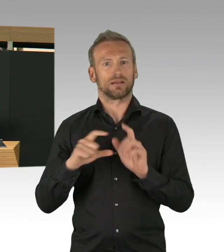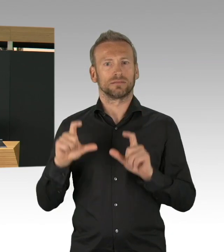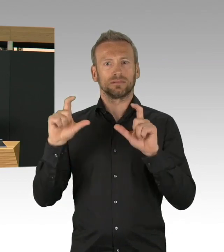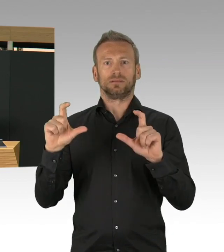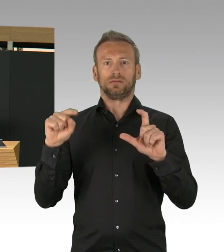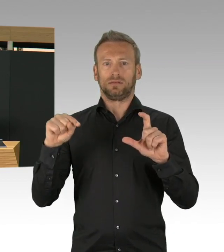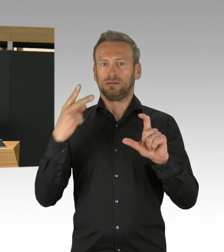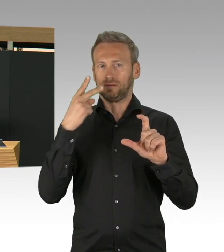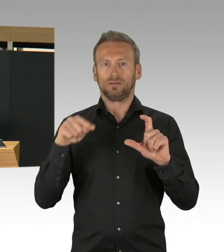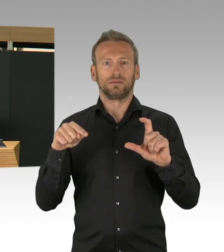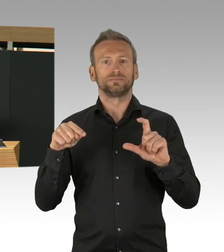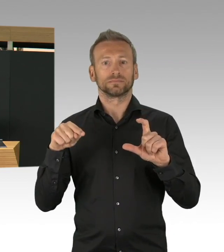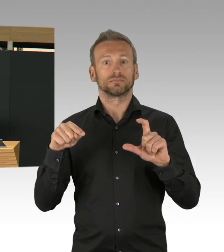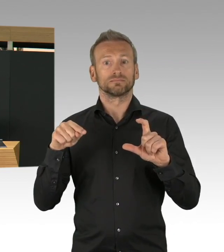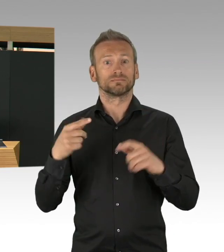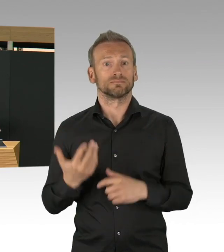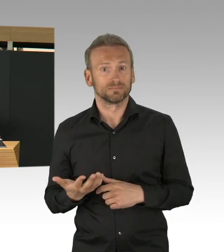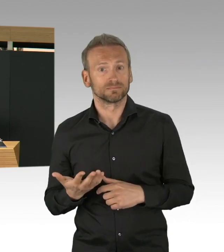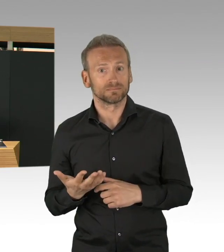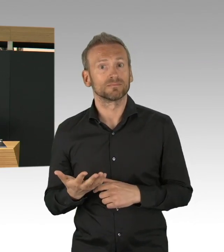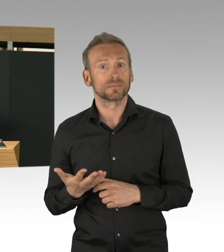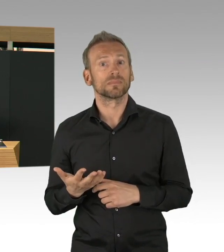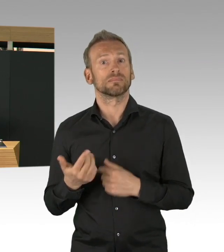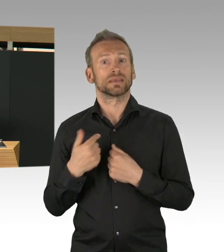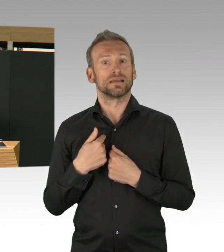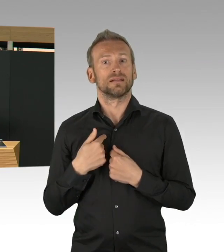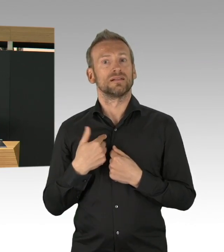Und deswegen, das Eindämmen, das Abbremsen dieser Kurve